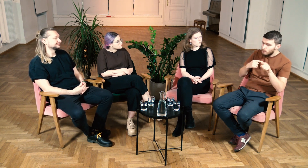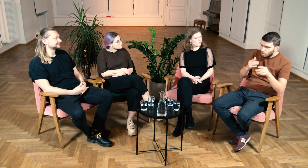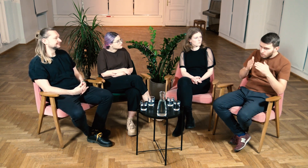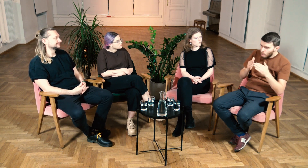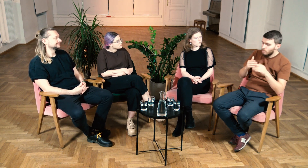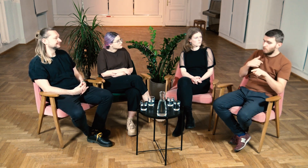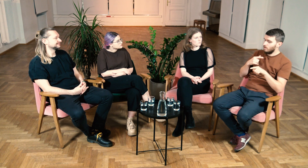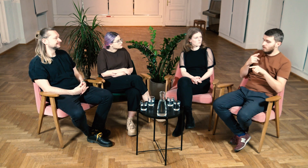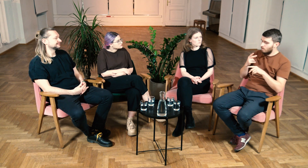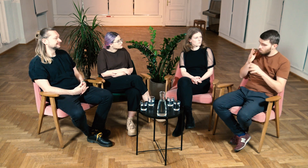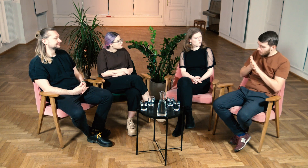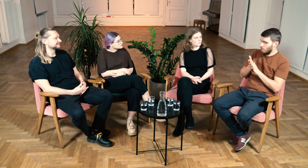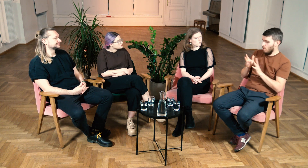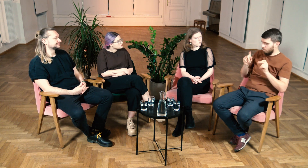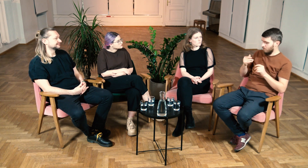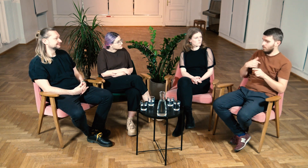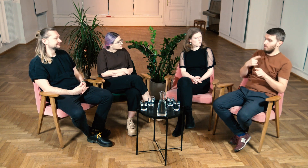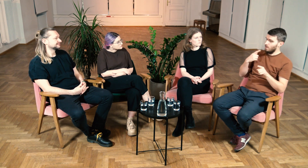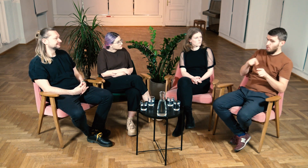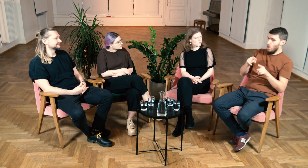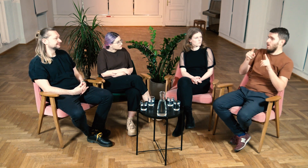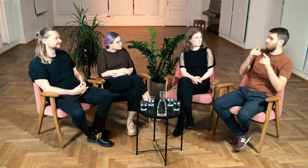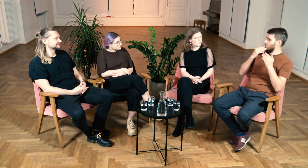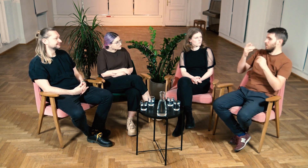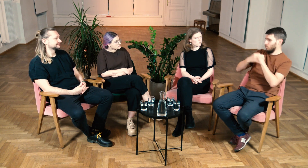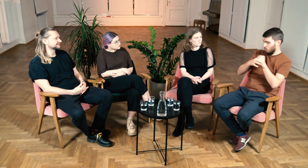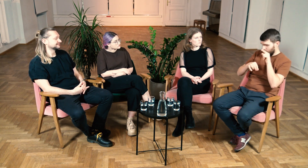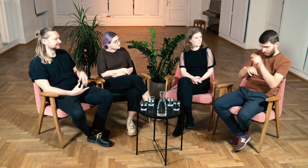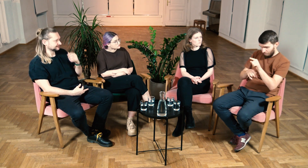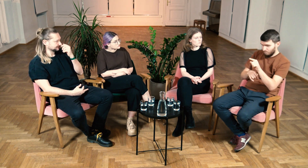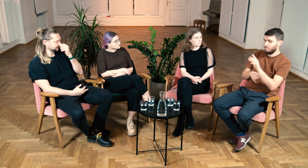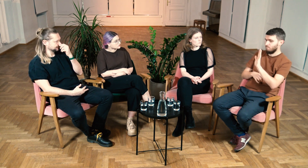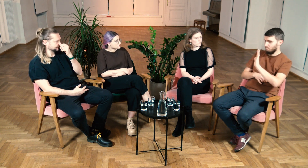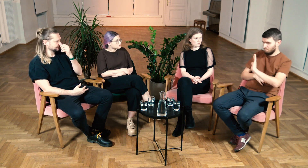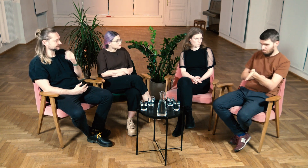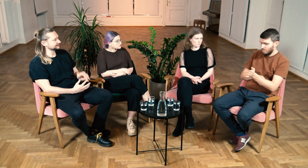Studia uświadomiły mi, że oni wykorzystywali język domowy, a ja migam PJM.